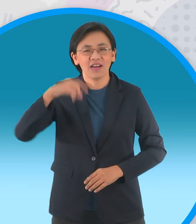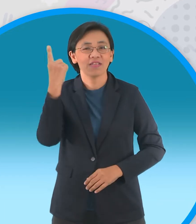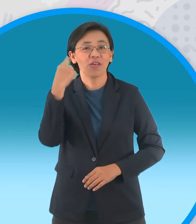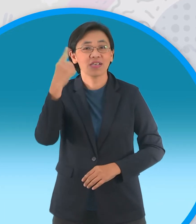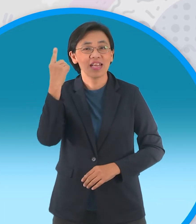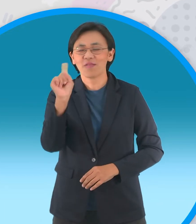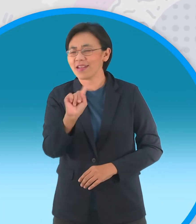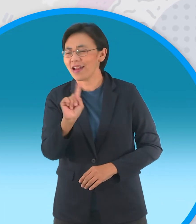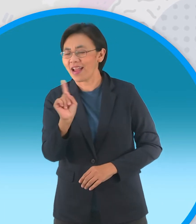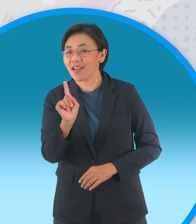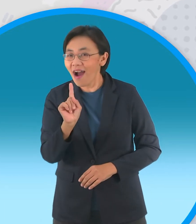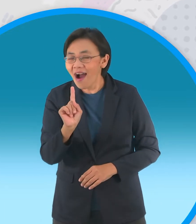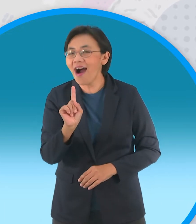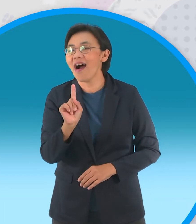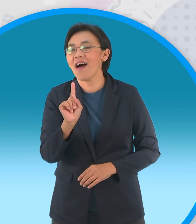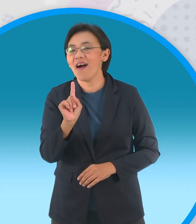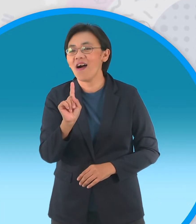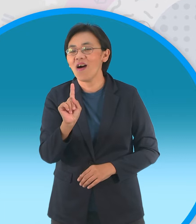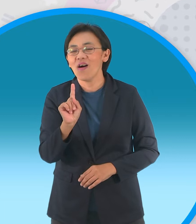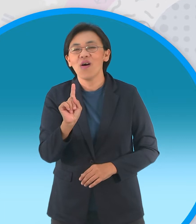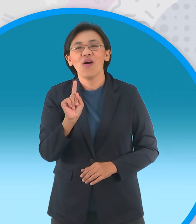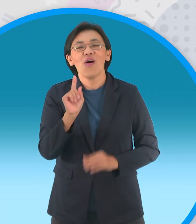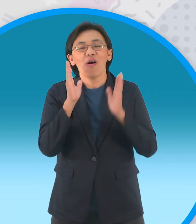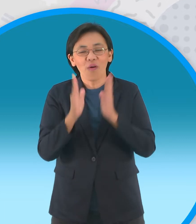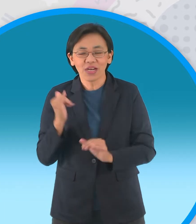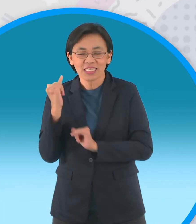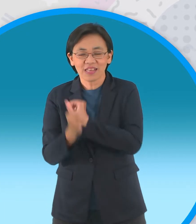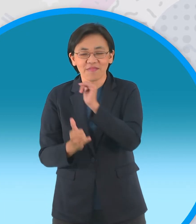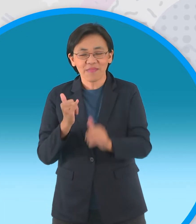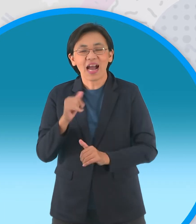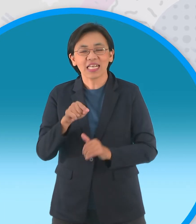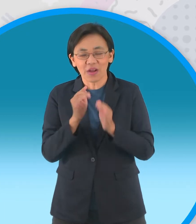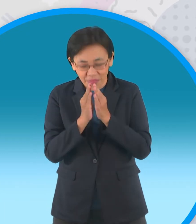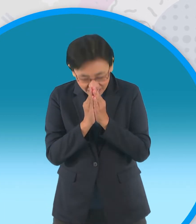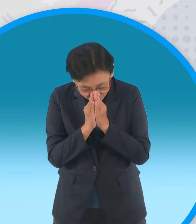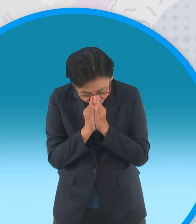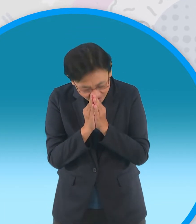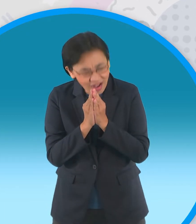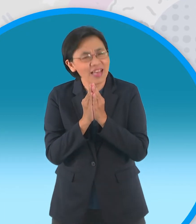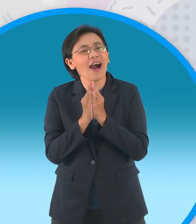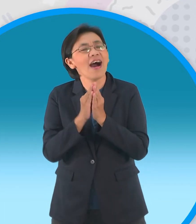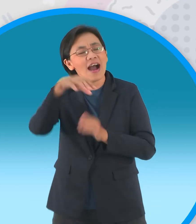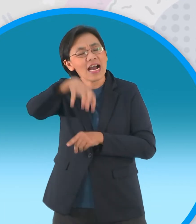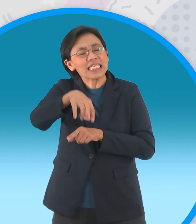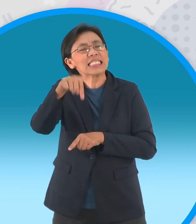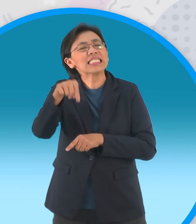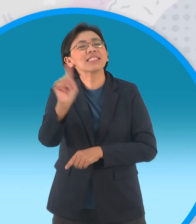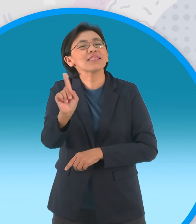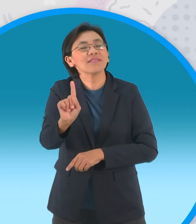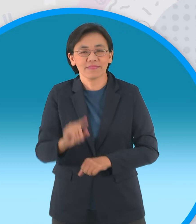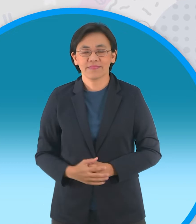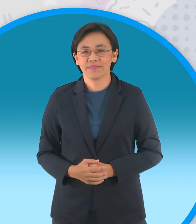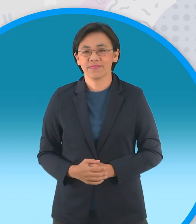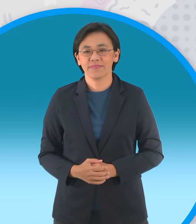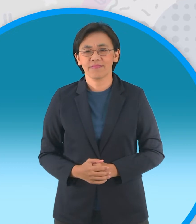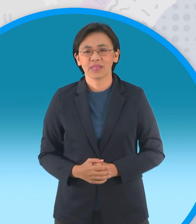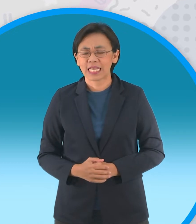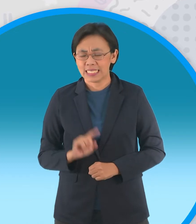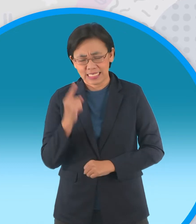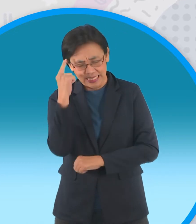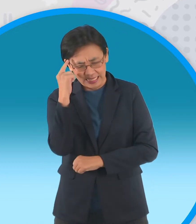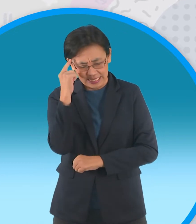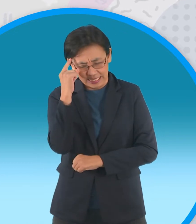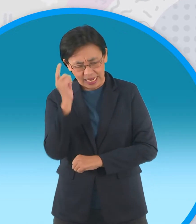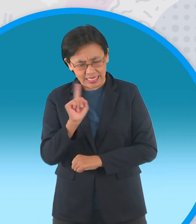ที่ทุกคนนอนแล้วต้องไปกราบไหว้สักการะ เออที่ไหนเฮ้ย